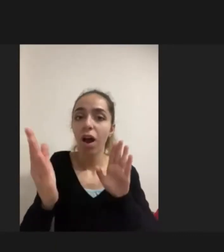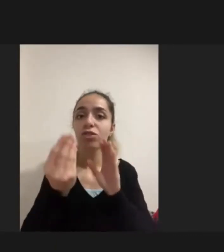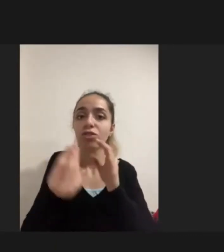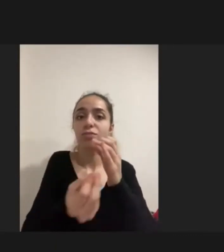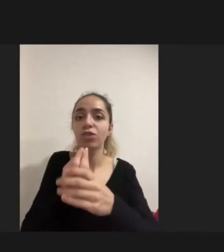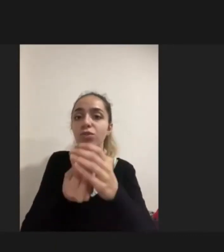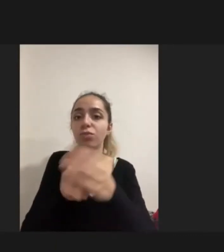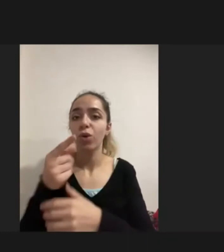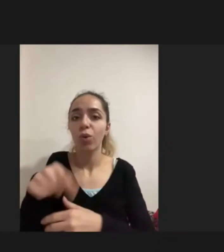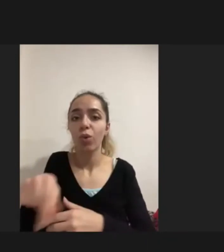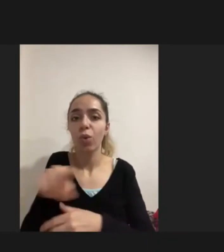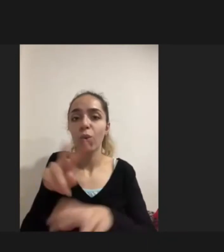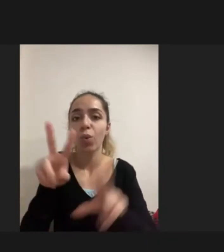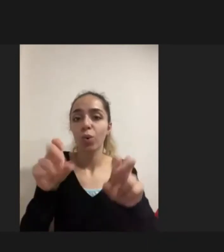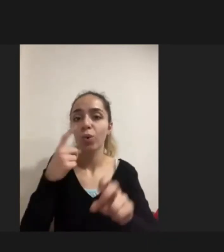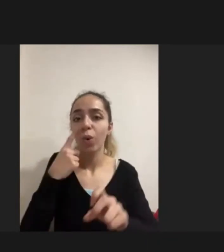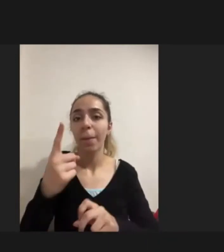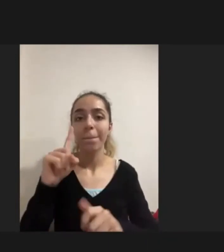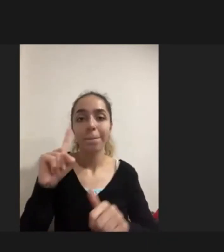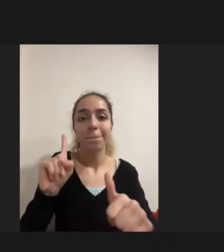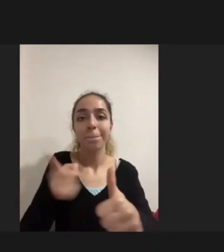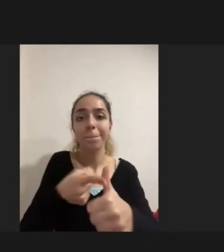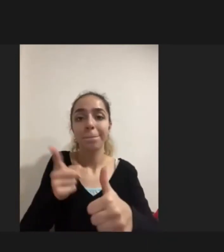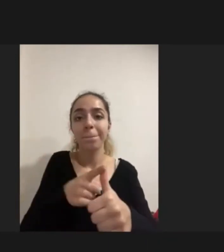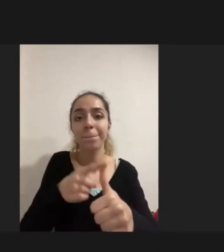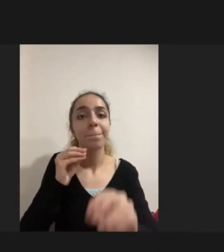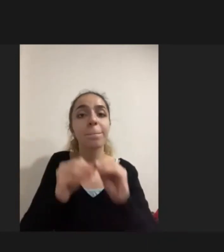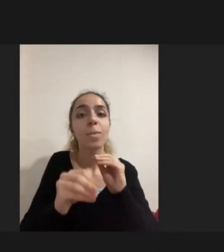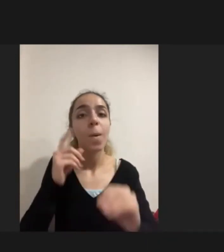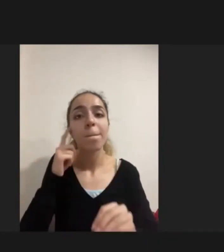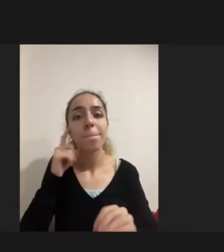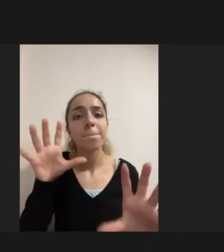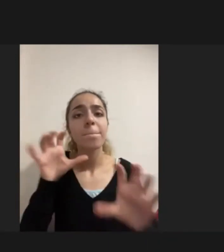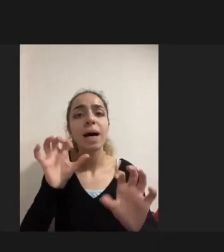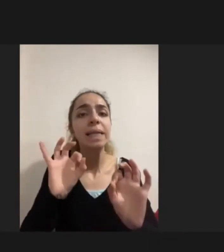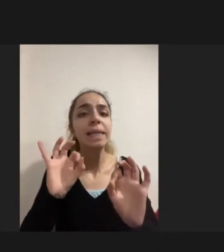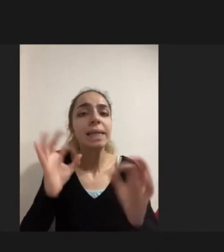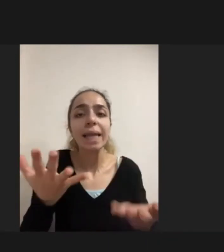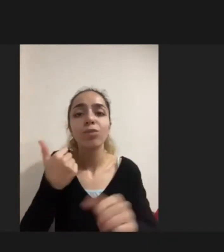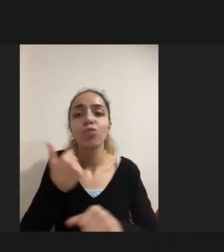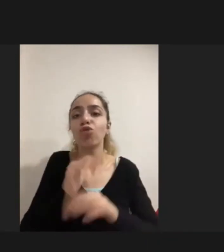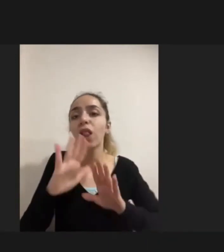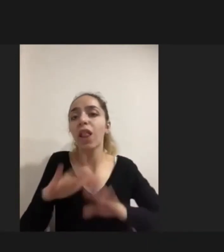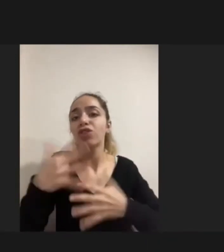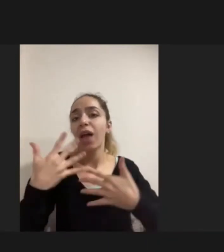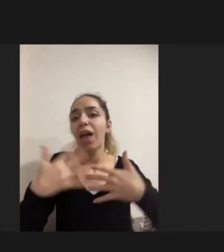Birinci problemin Aslında mülteci engelliler için ve Kadınlar adına da